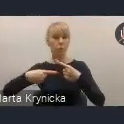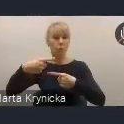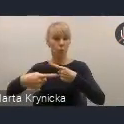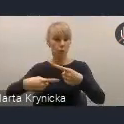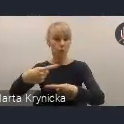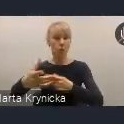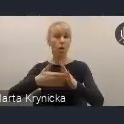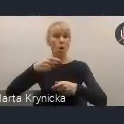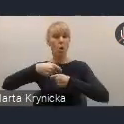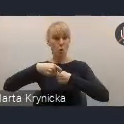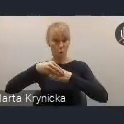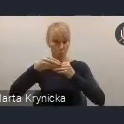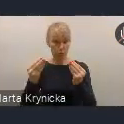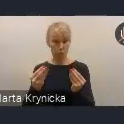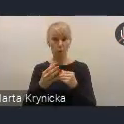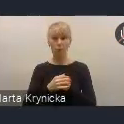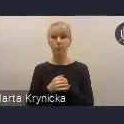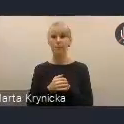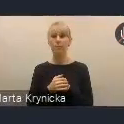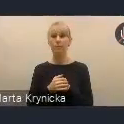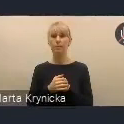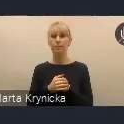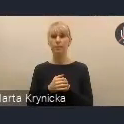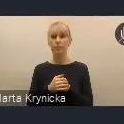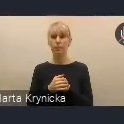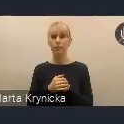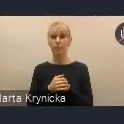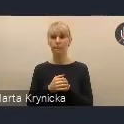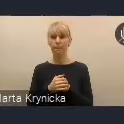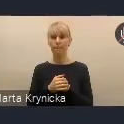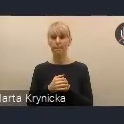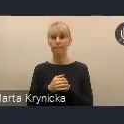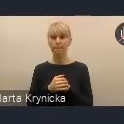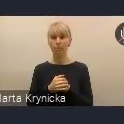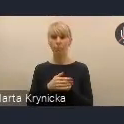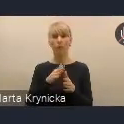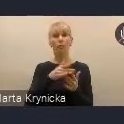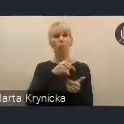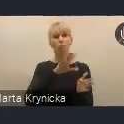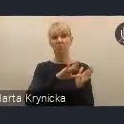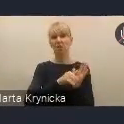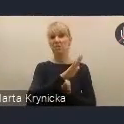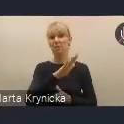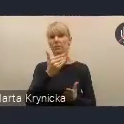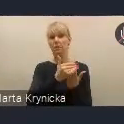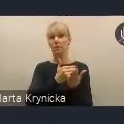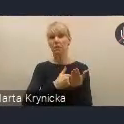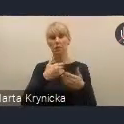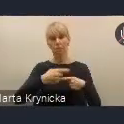i też nie takiego stałego. Wiemy, że miasta i te uwarunkowania cały czas tak jakby postępują do przodu.